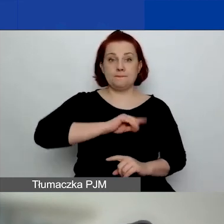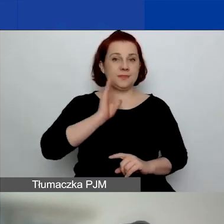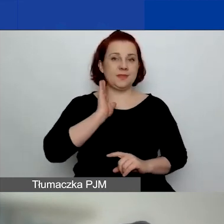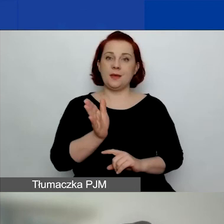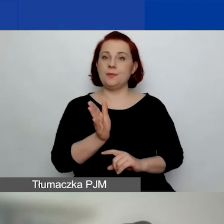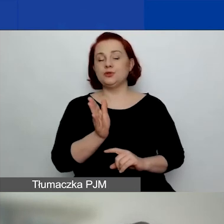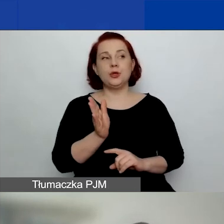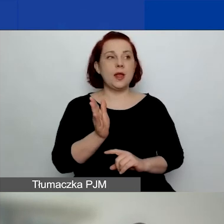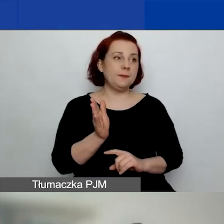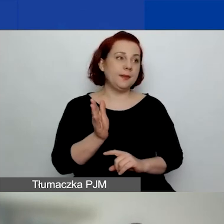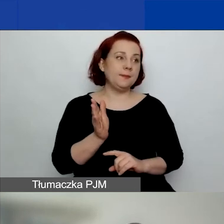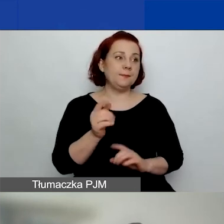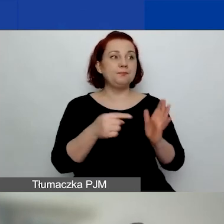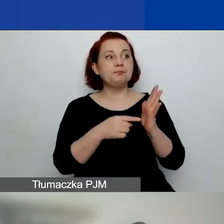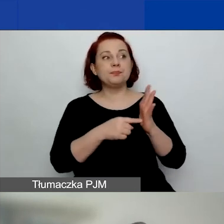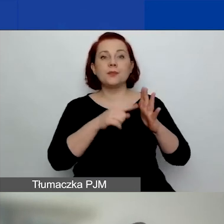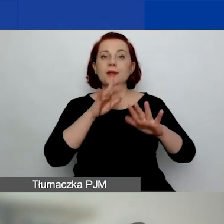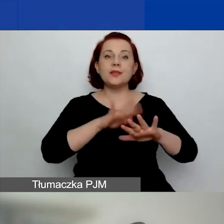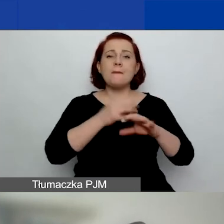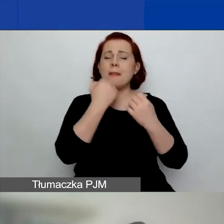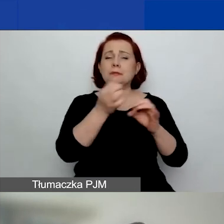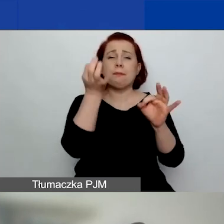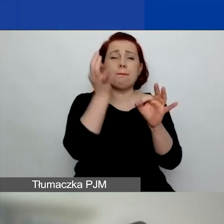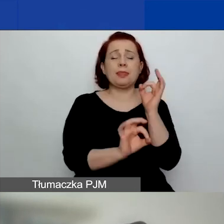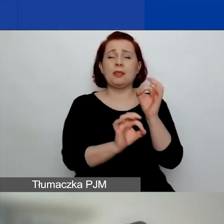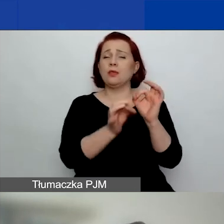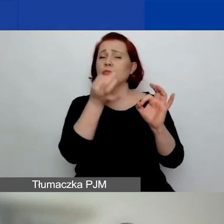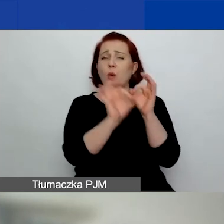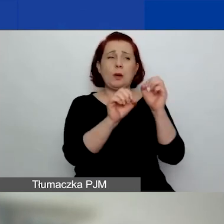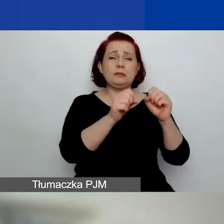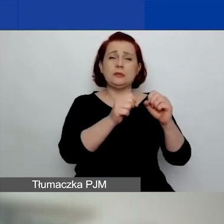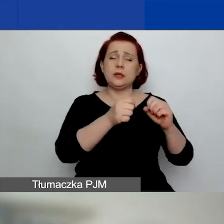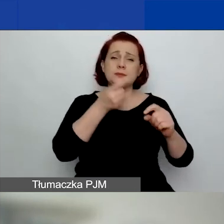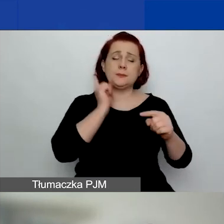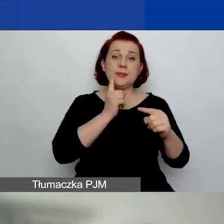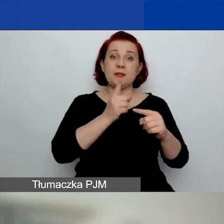tak dokładnie i tak restrykcyjnie, jak w pierwszym konkursie,